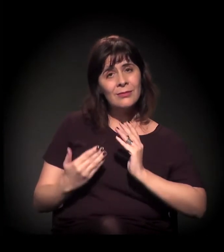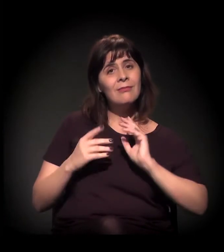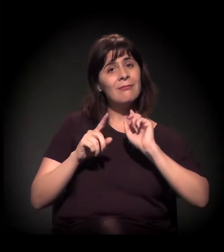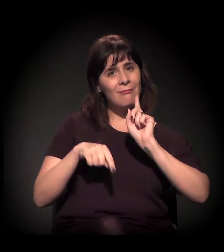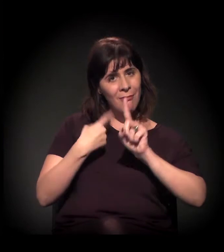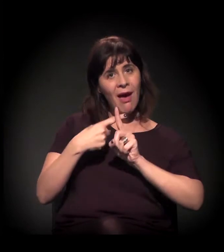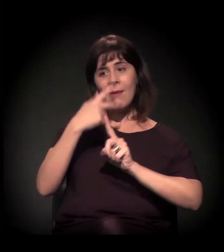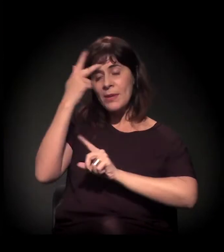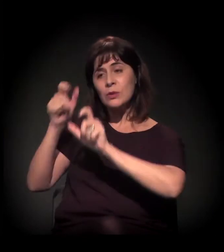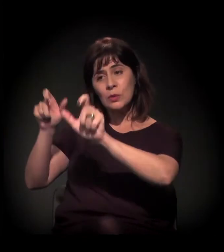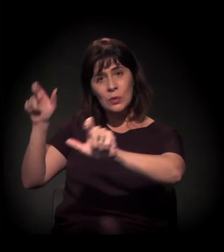com os usuários.